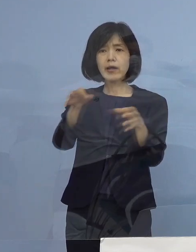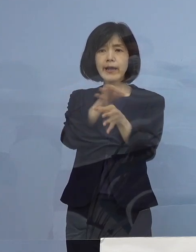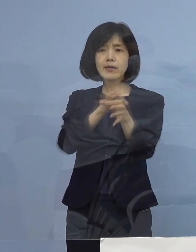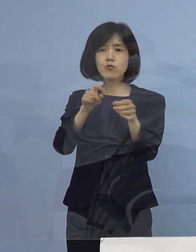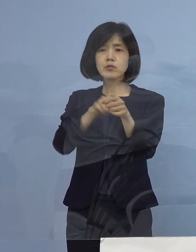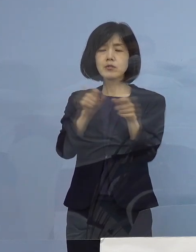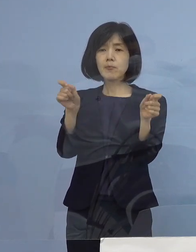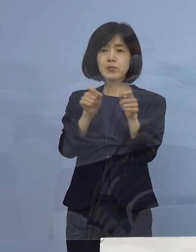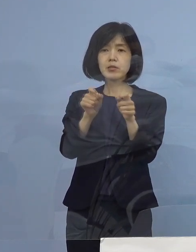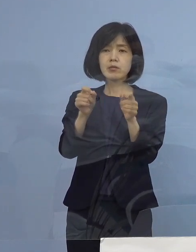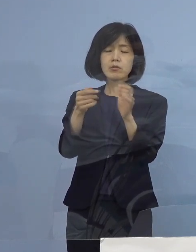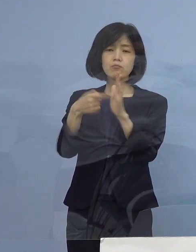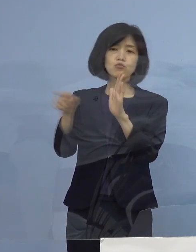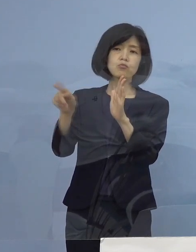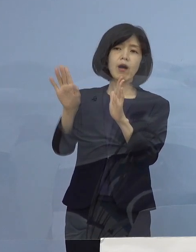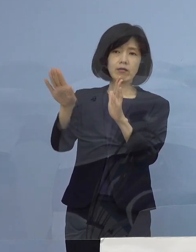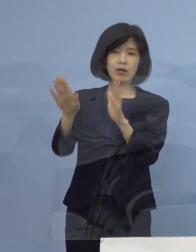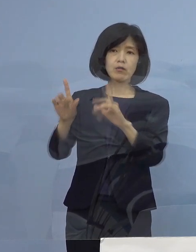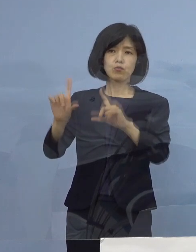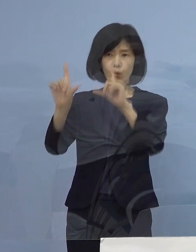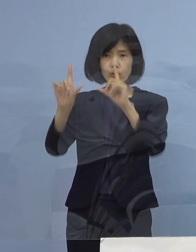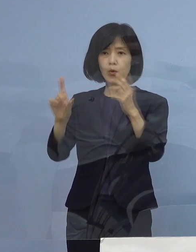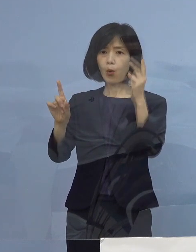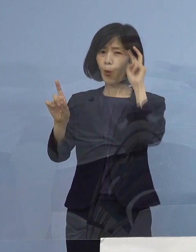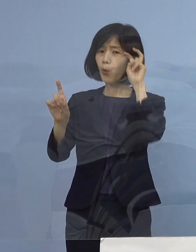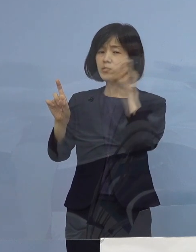この理由というのが 東京（都）、大阪（府）ですと だいたい